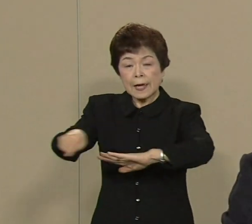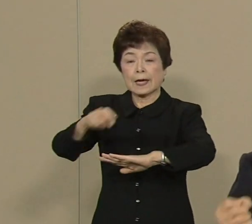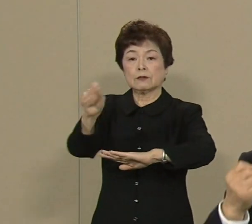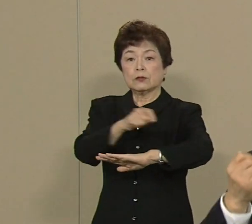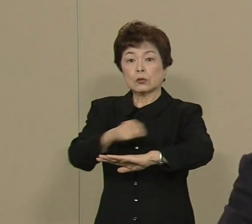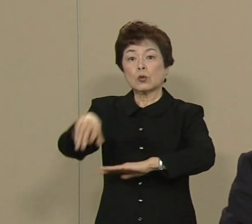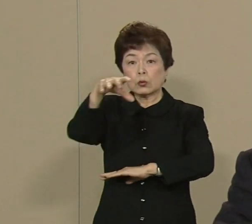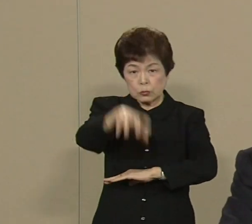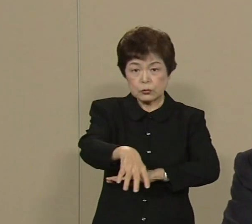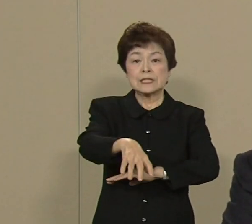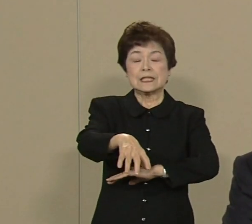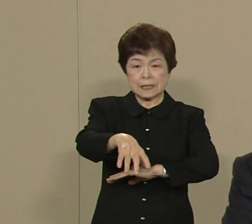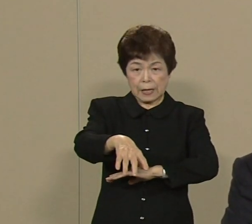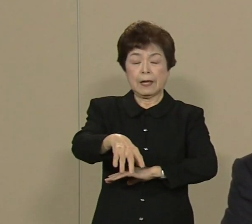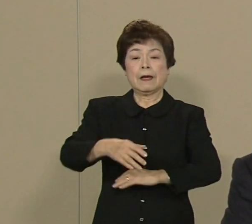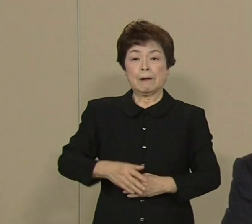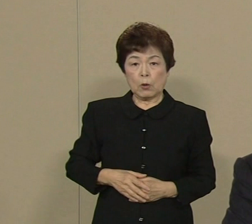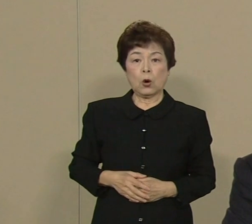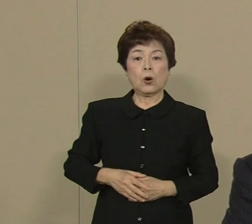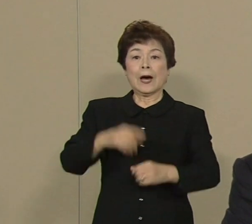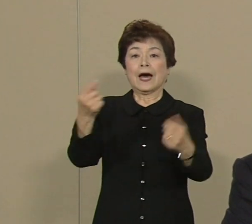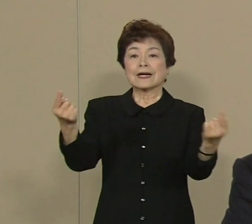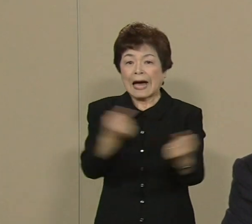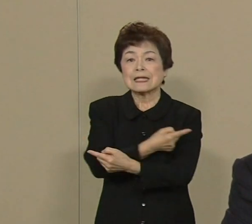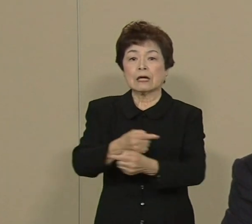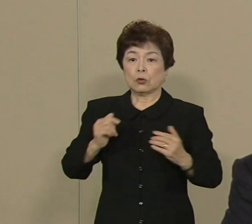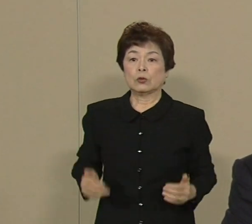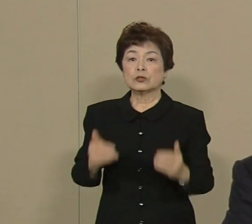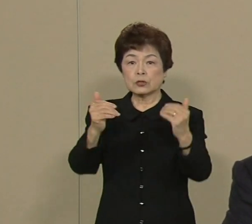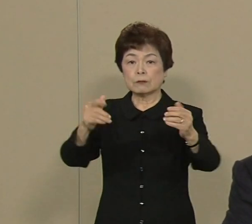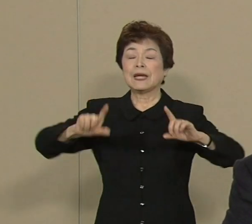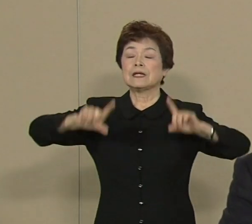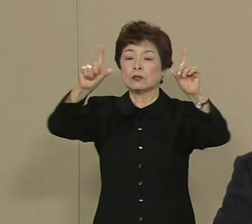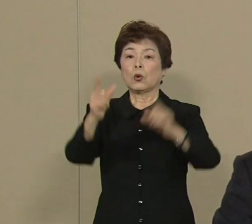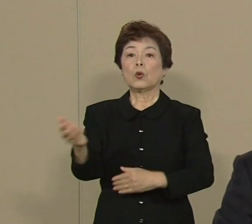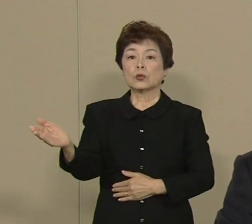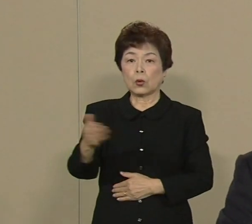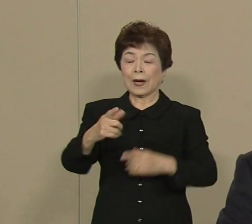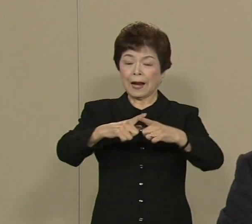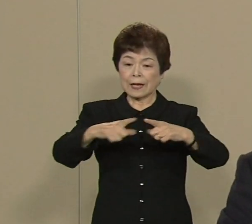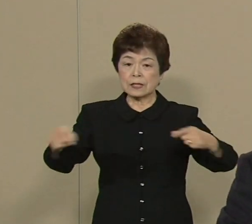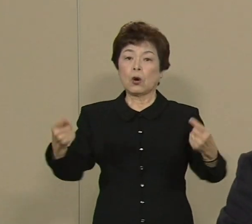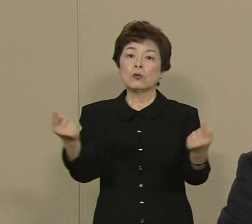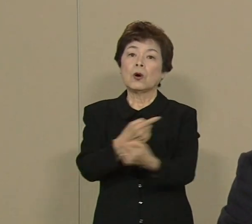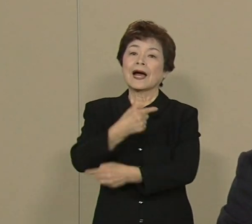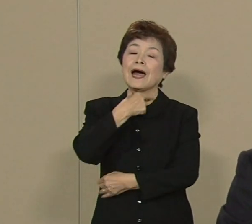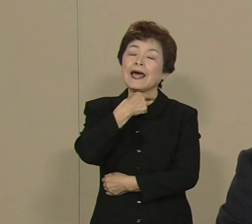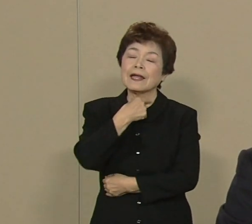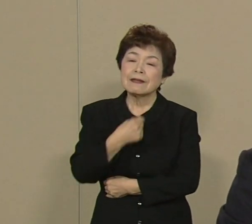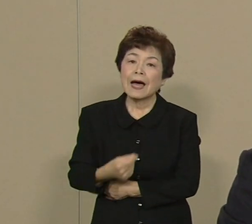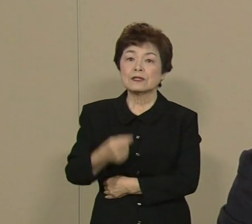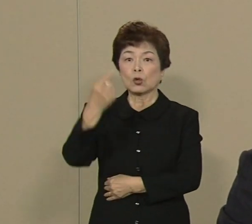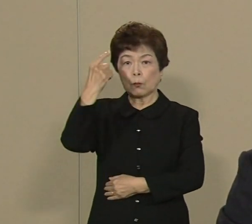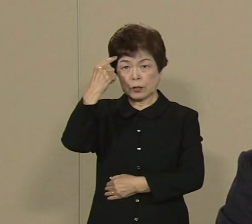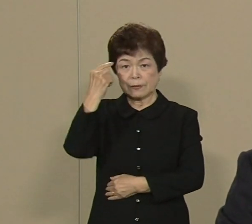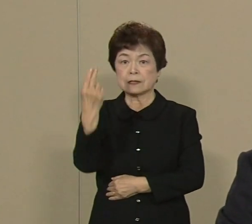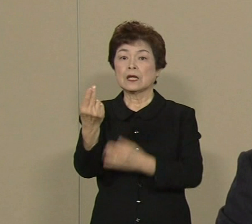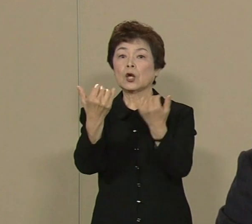大胆な改革を断行して 東京から日本を変えたい そう思っております 都民の皆さまが